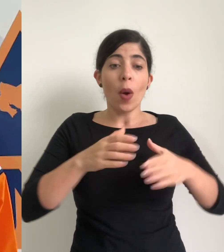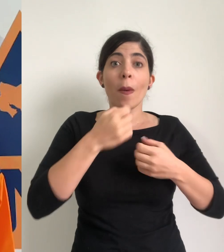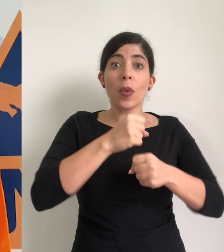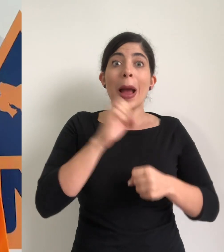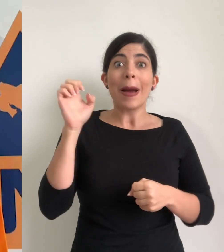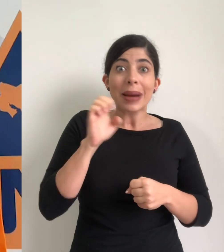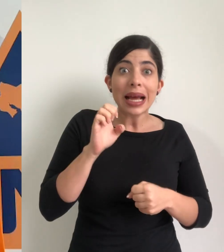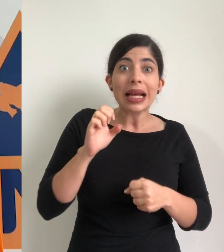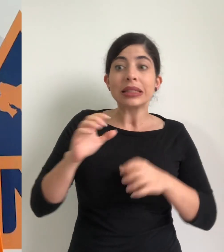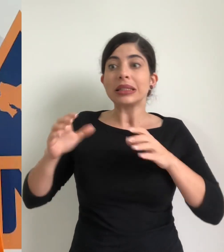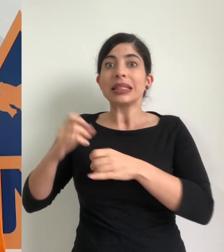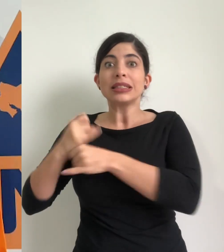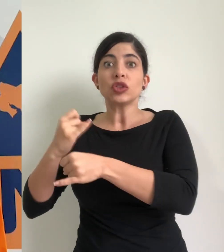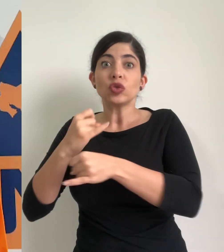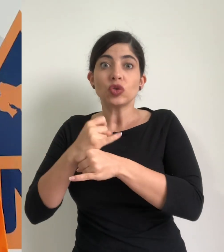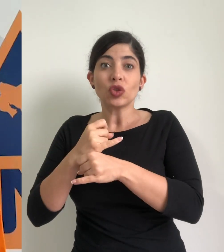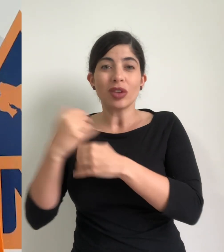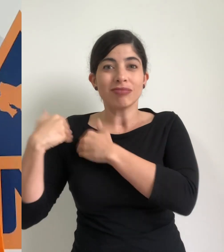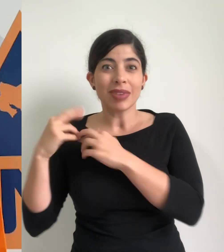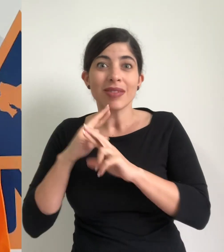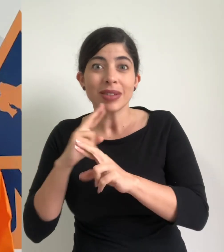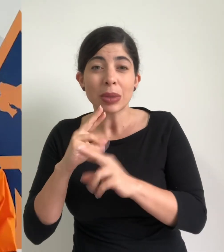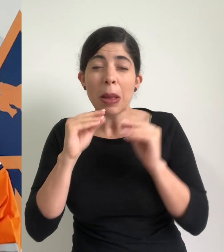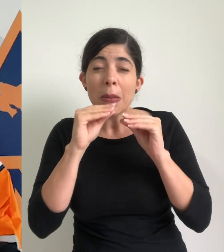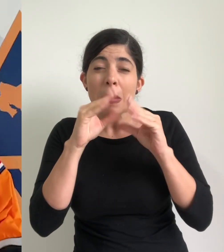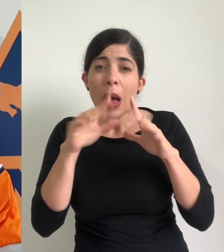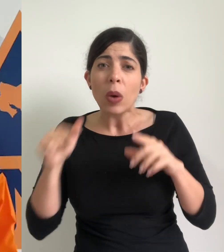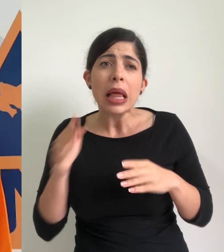municipales de emergencia, de las instituciones de primera respuesta durante la madrugada,